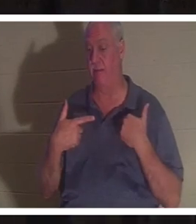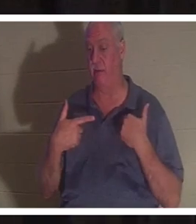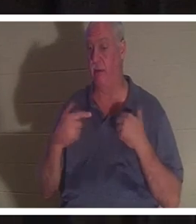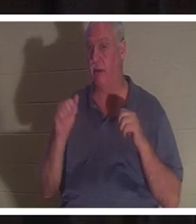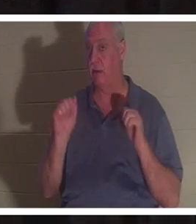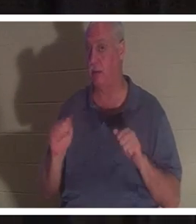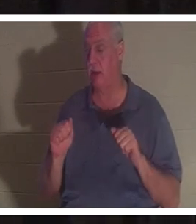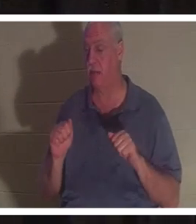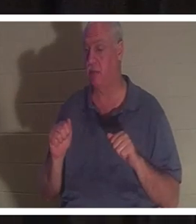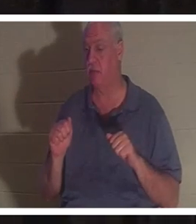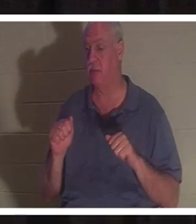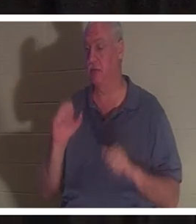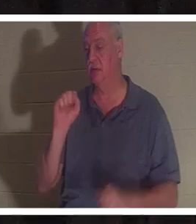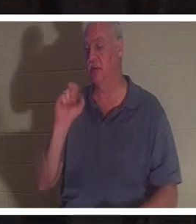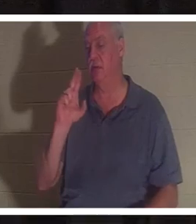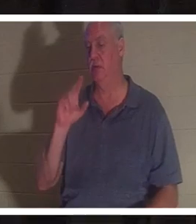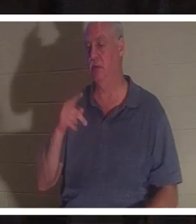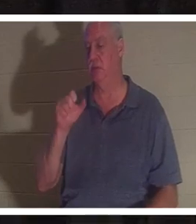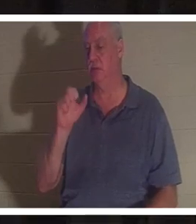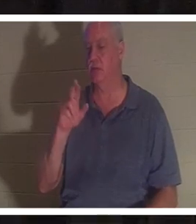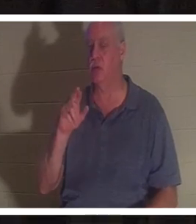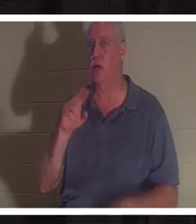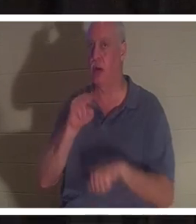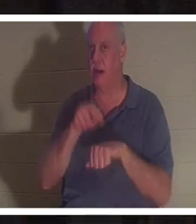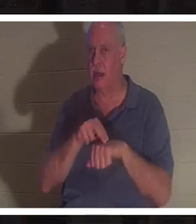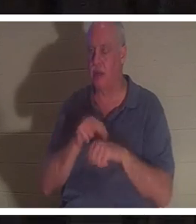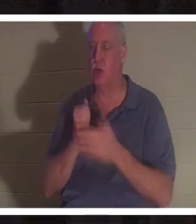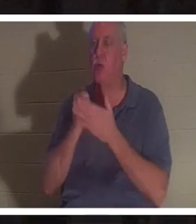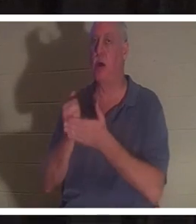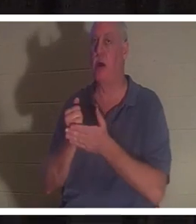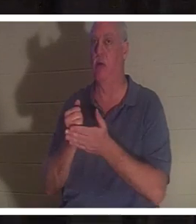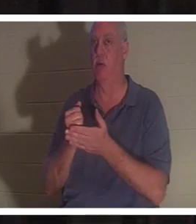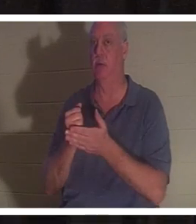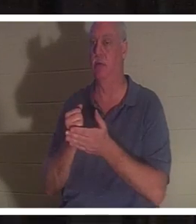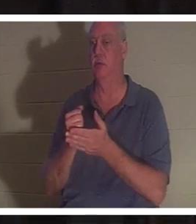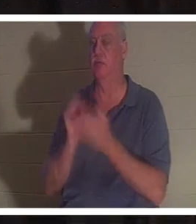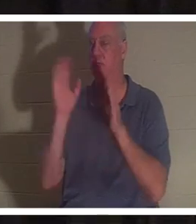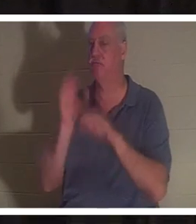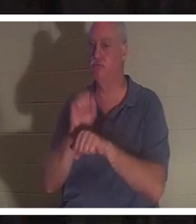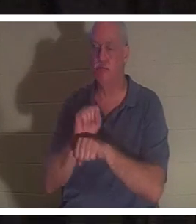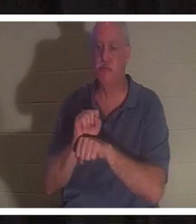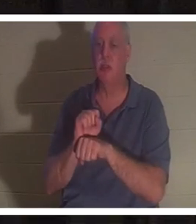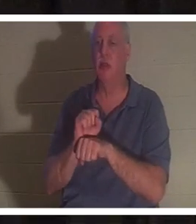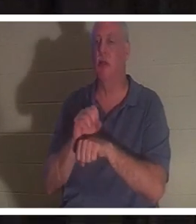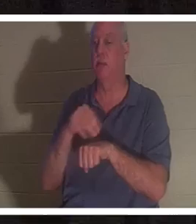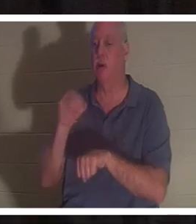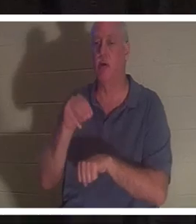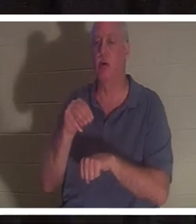आपको किसी दुर्घटना या किसी प्रकार की स्थिति से बचाने में अलौकिक मदद मिली हो, या जिसके